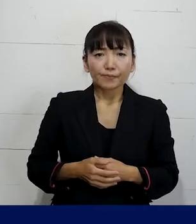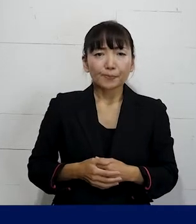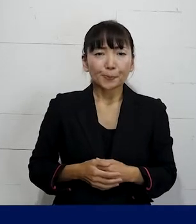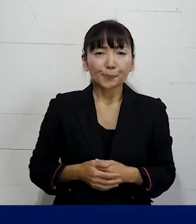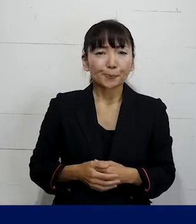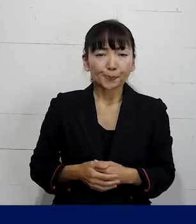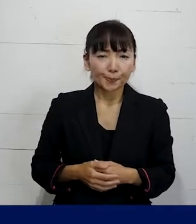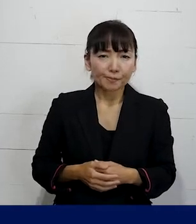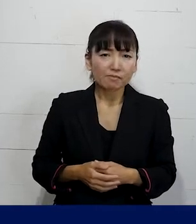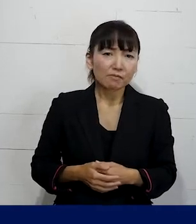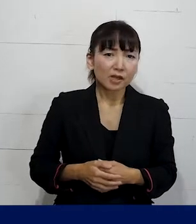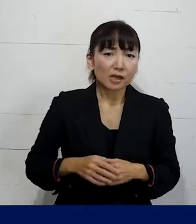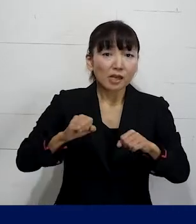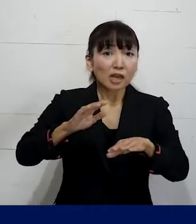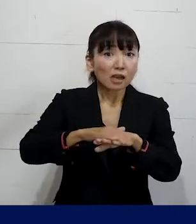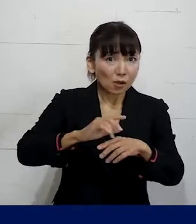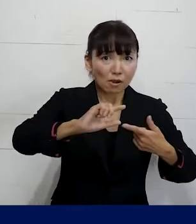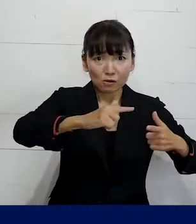いろんなやり方がありますので